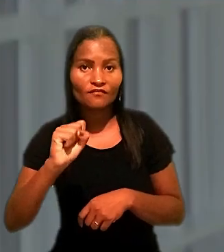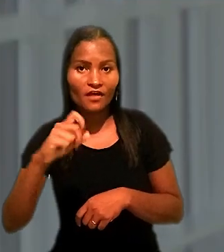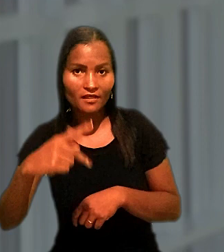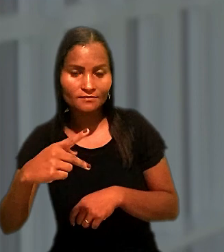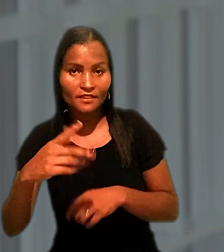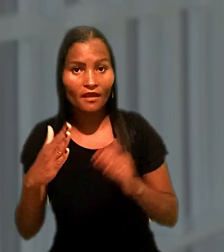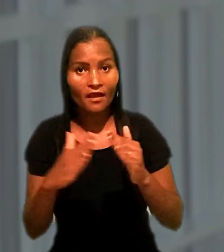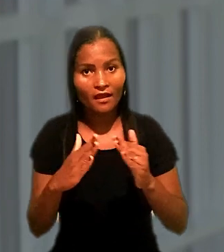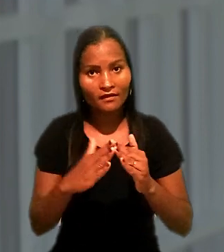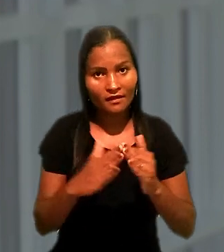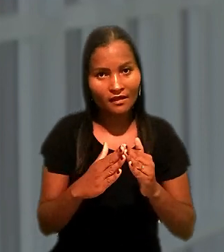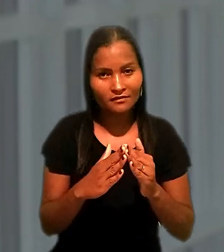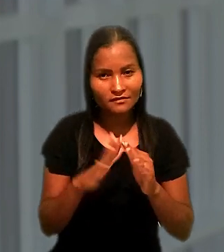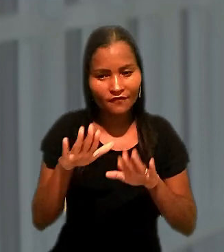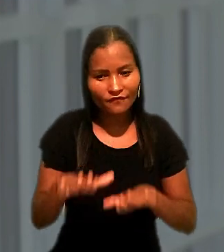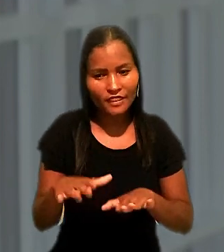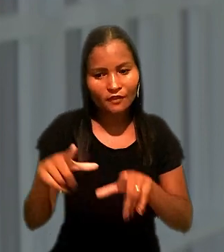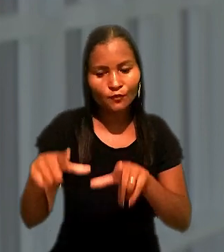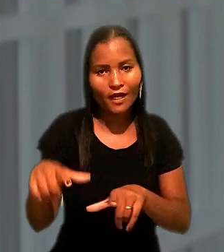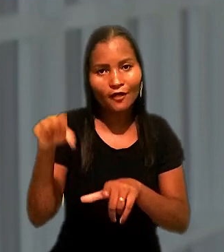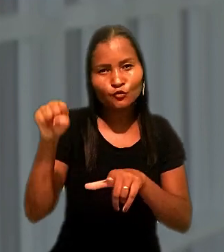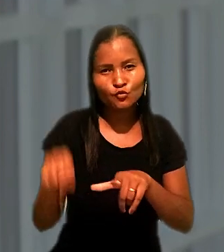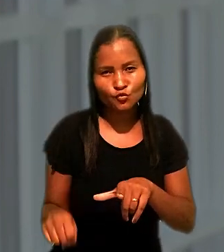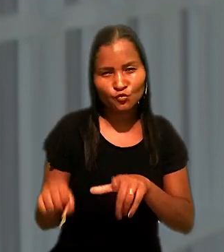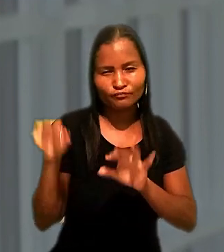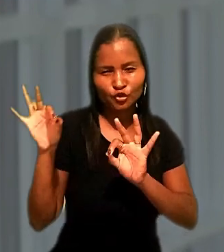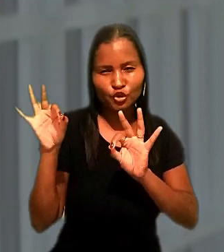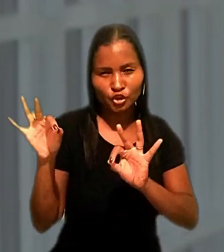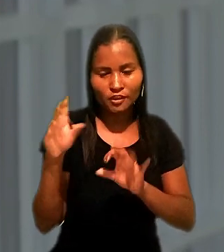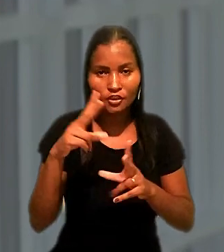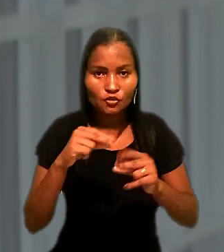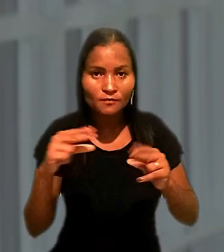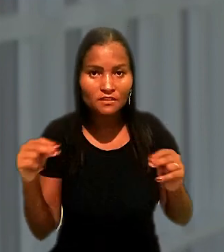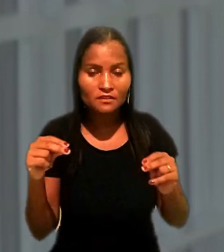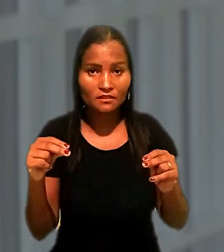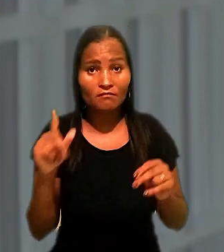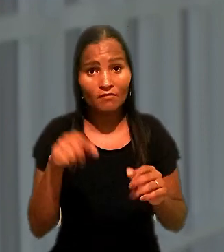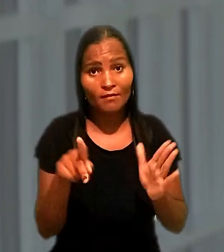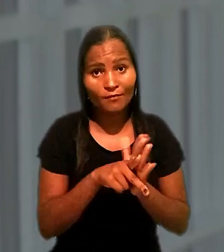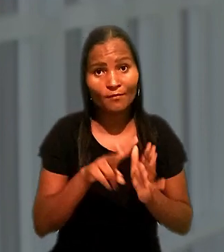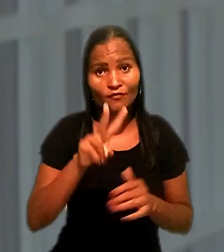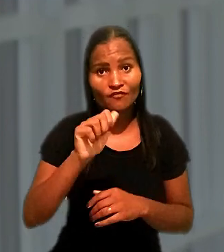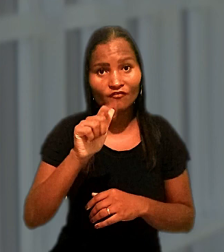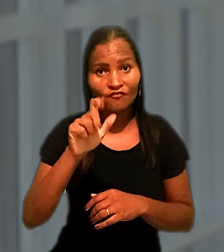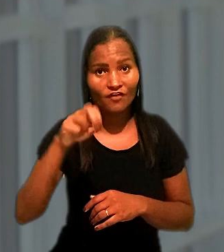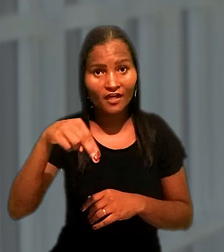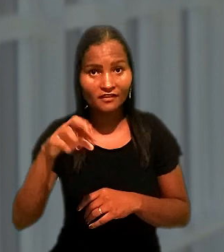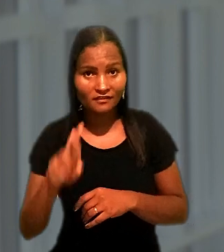A casa localizada no Lago Sul, bairro Nobre de Brasília, pertence à Wagner Canhedo de Azevedo Filho,